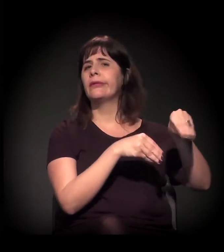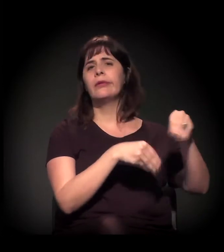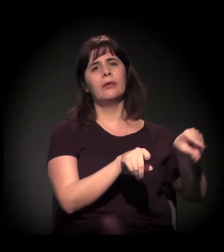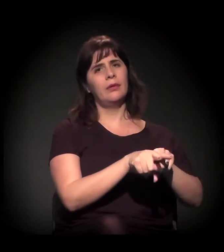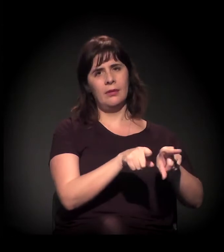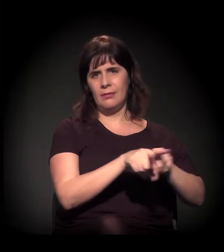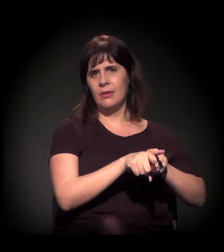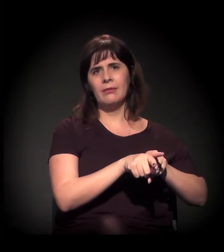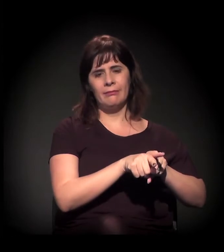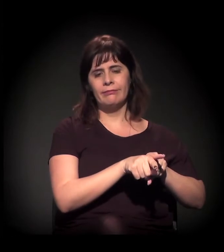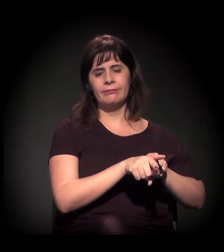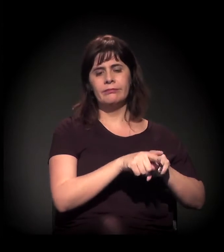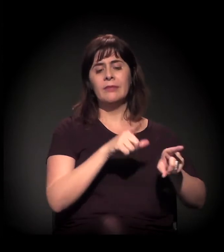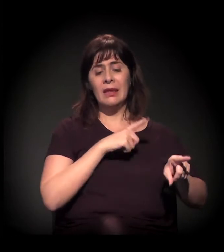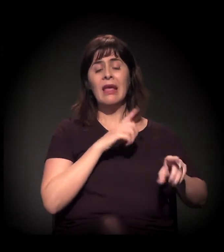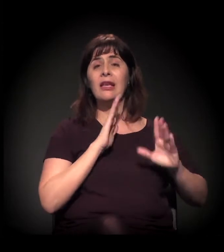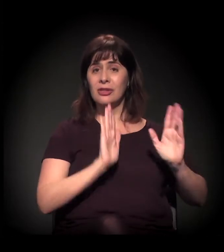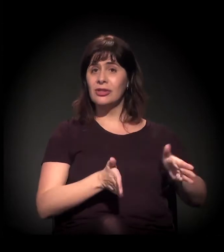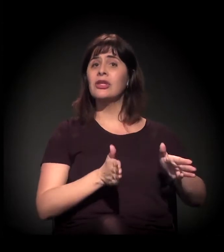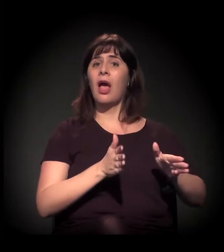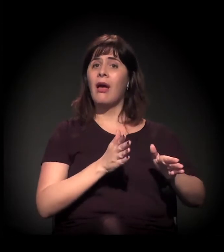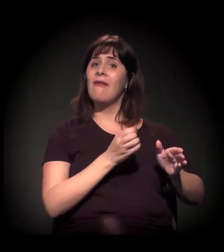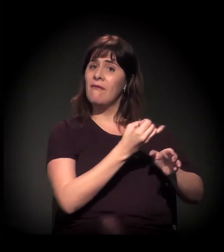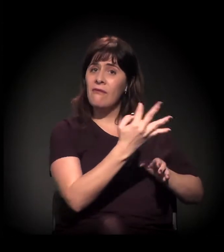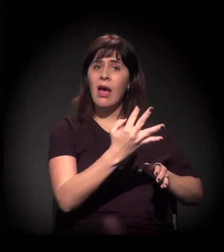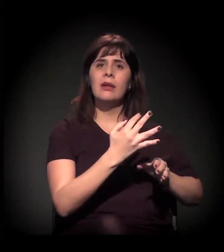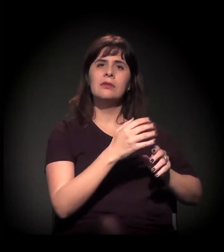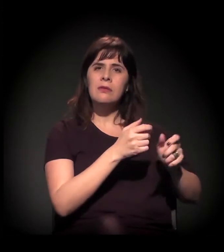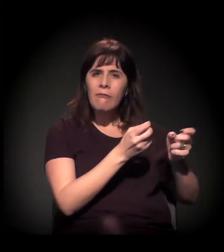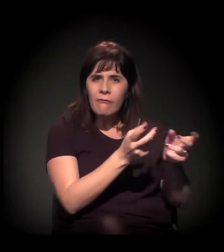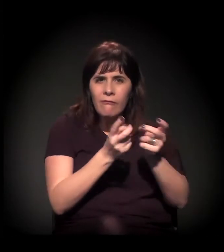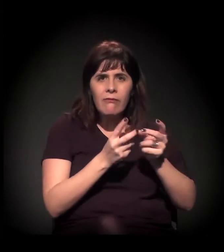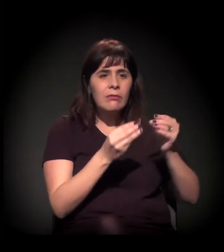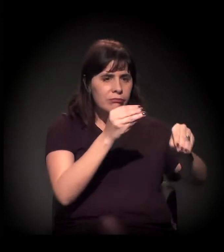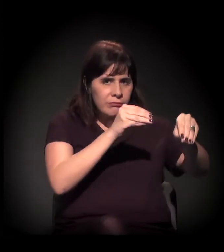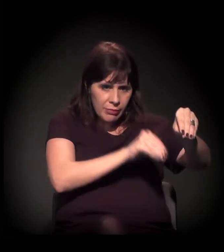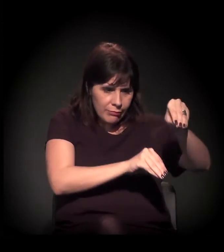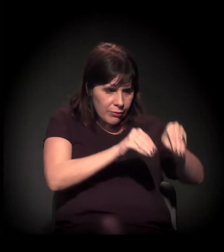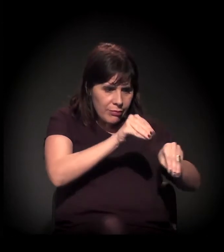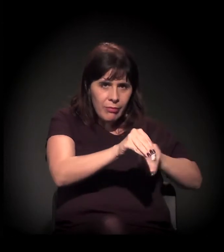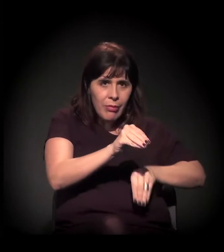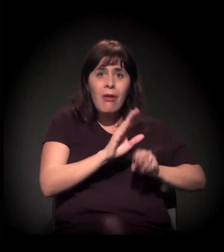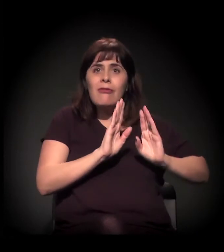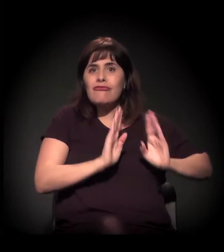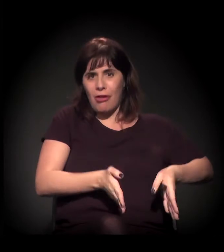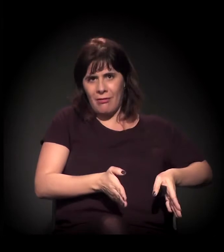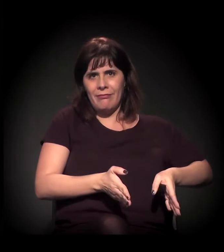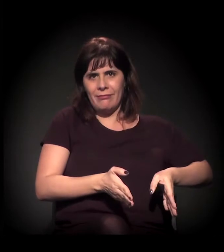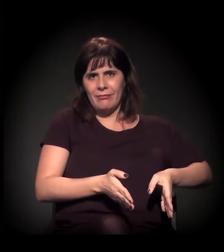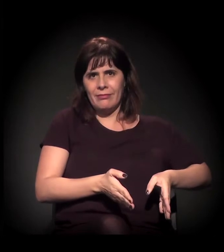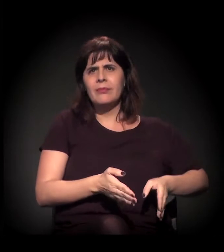É, já estão instalados. Acho que a única coisa que não está instalada ainda é a parceria público-privada, que é isto também: "Ah, uma PPP para moradia".